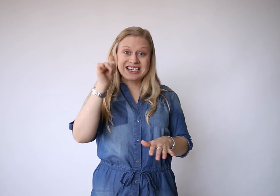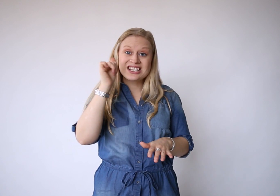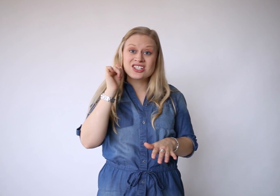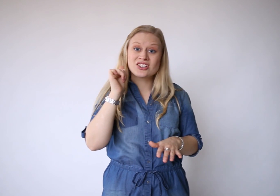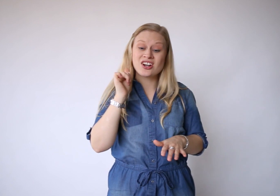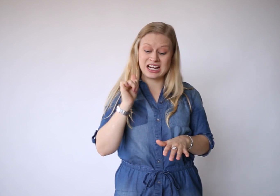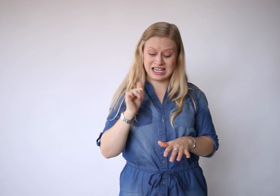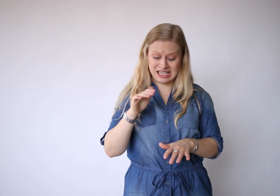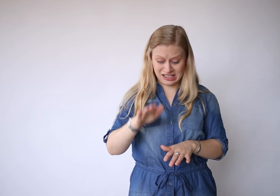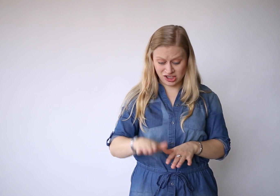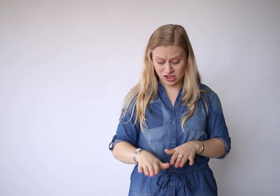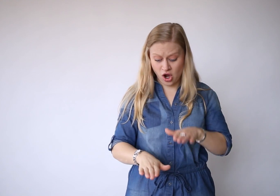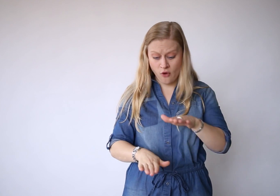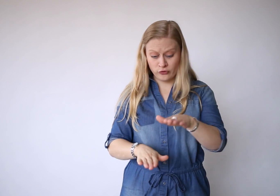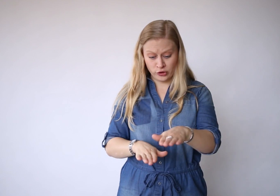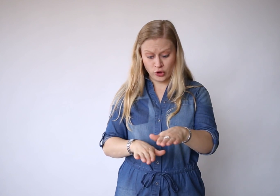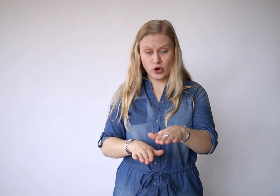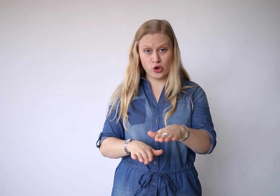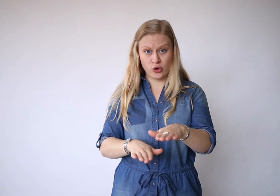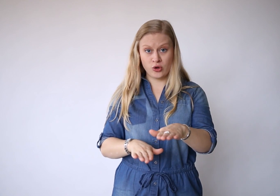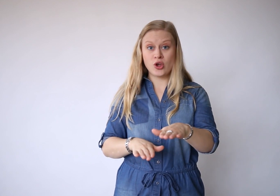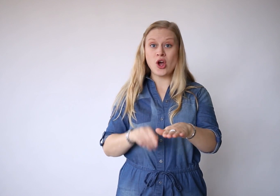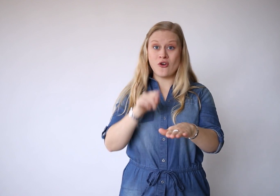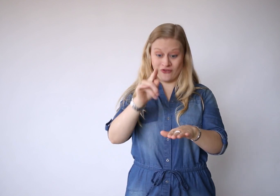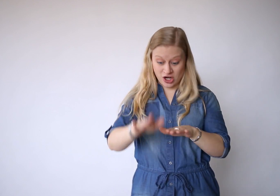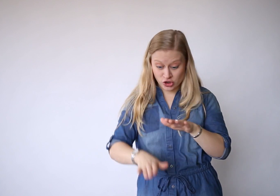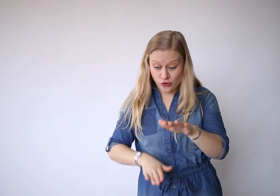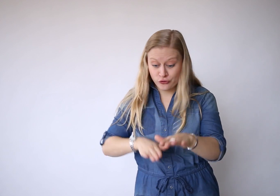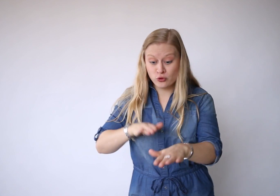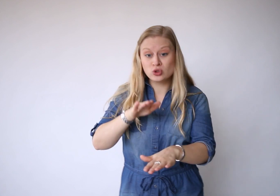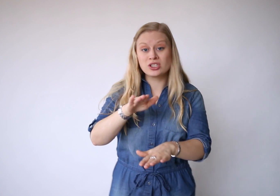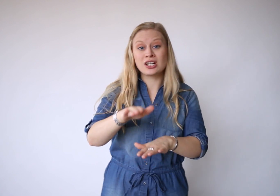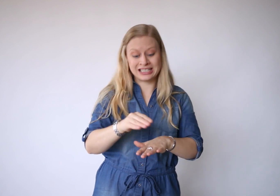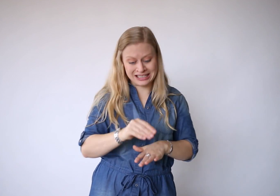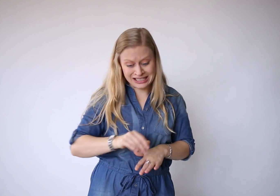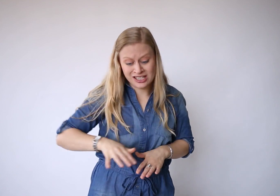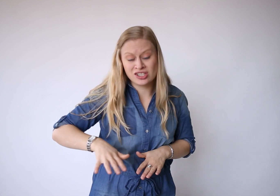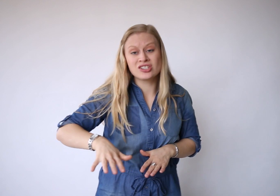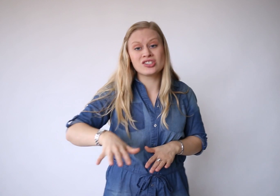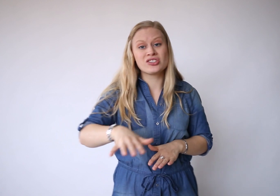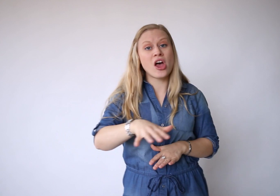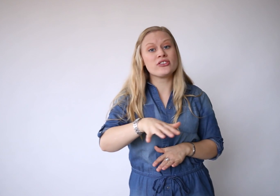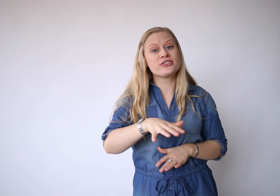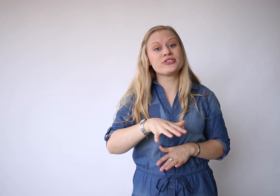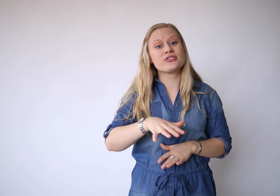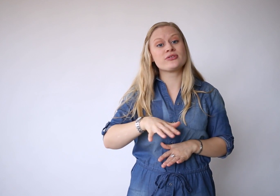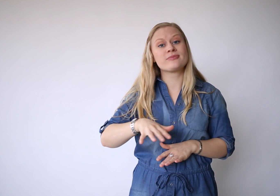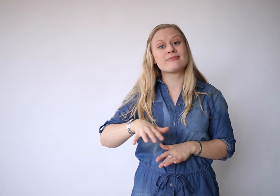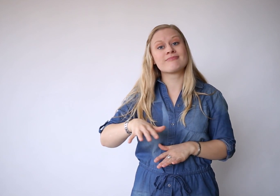Gisteren is een afdruk, van je voeten in het zand.